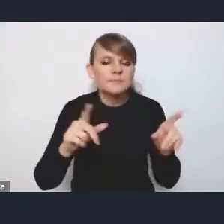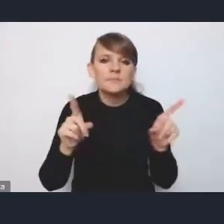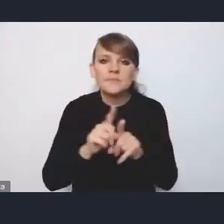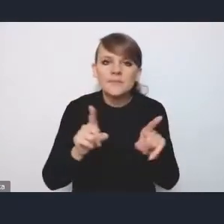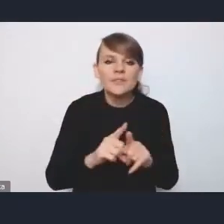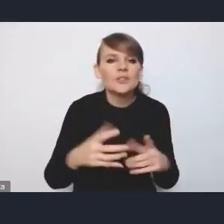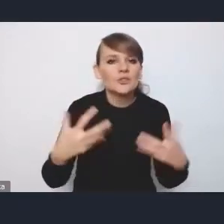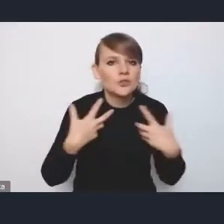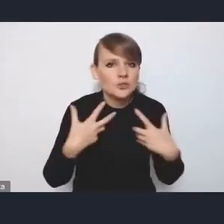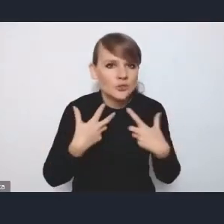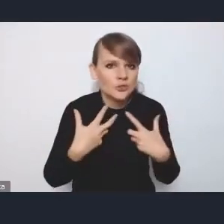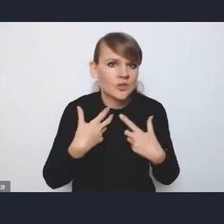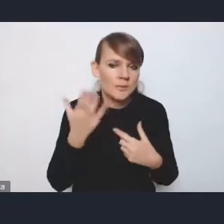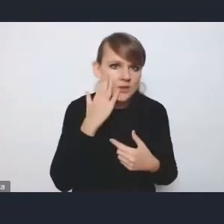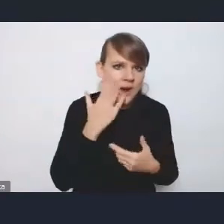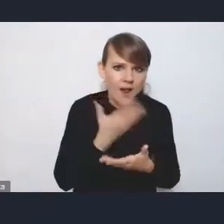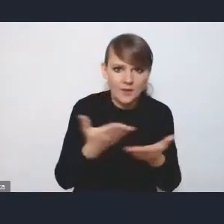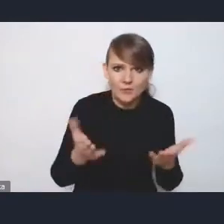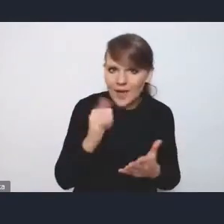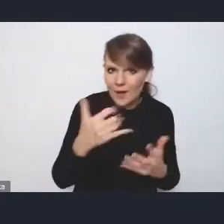poprawą tego potencjału społecznego,